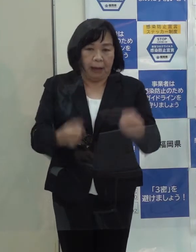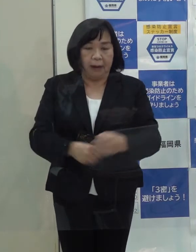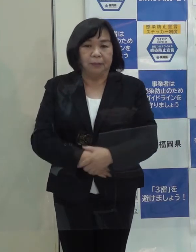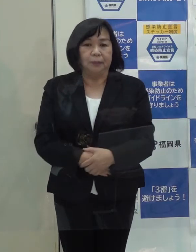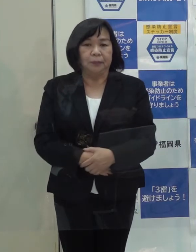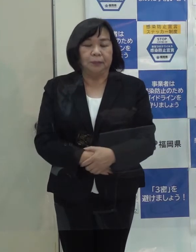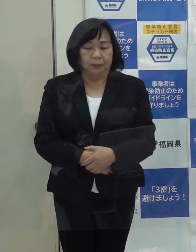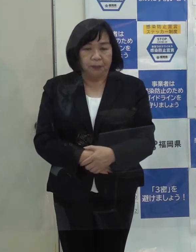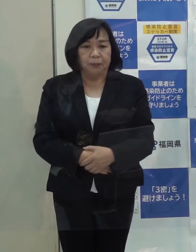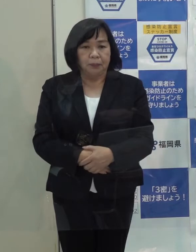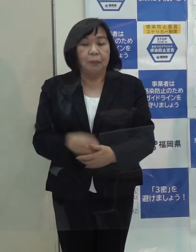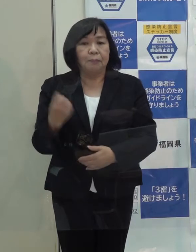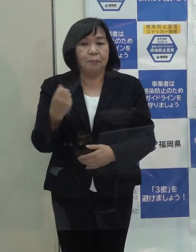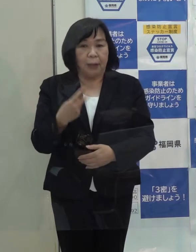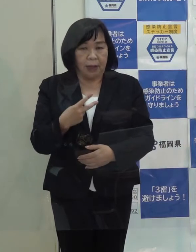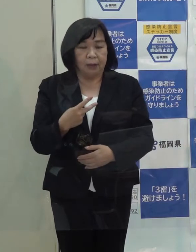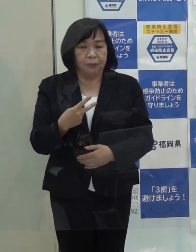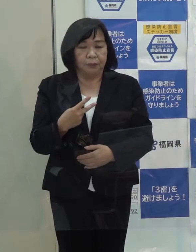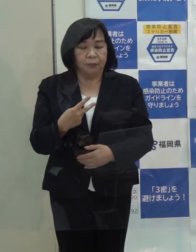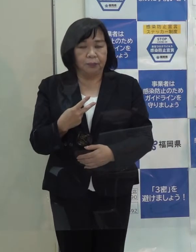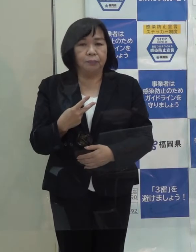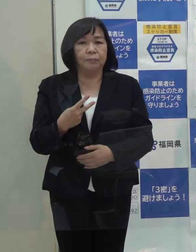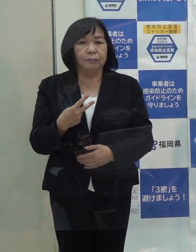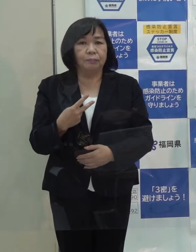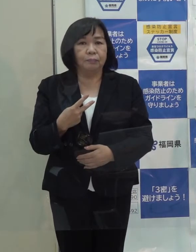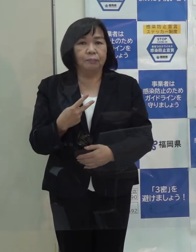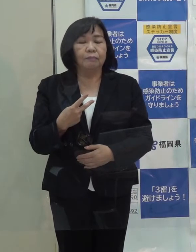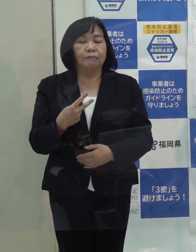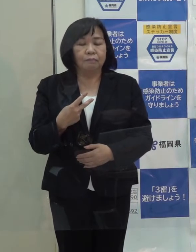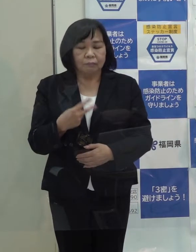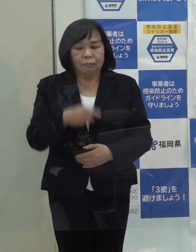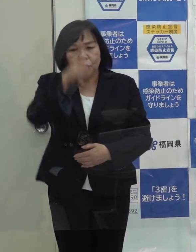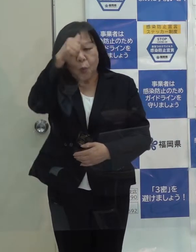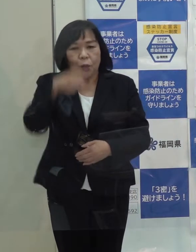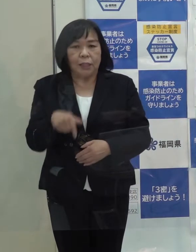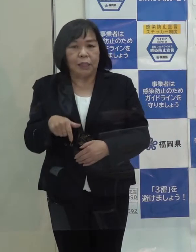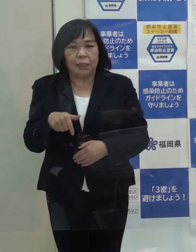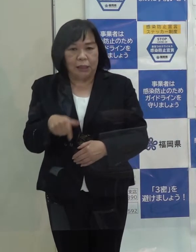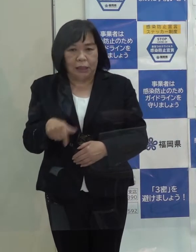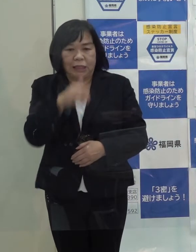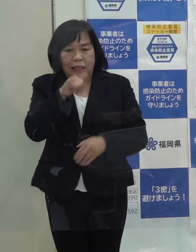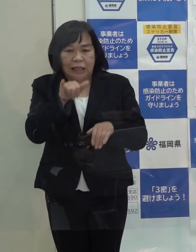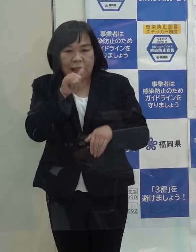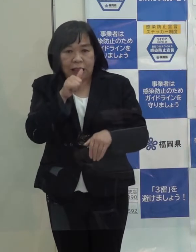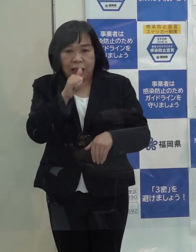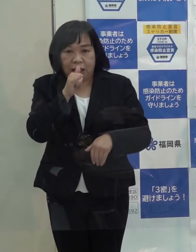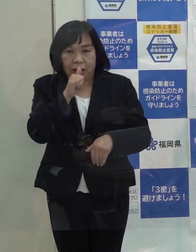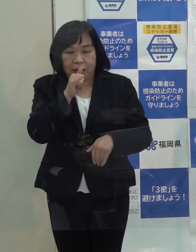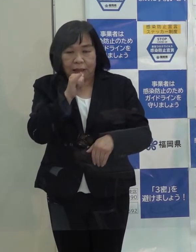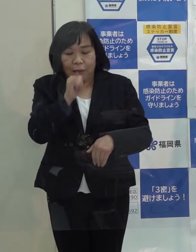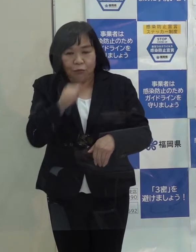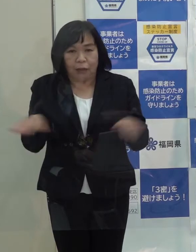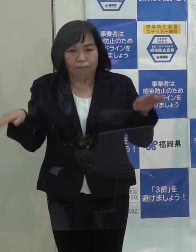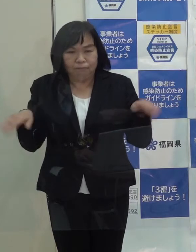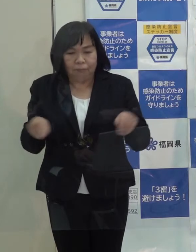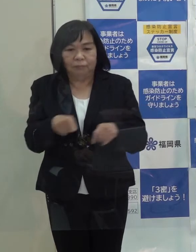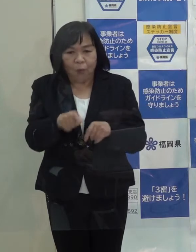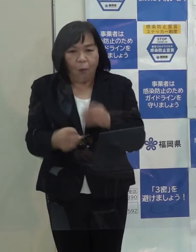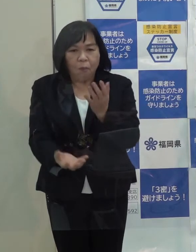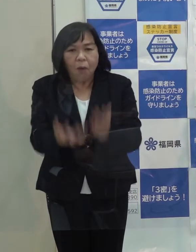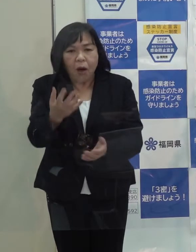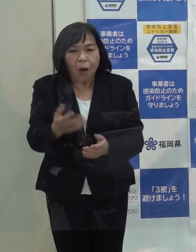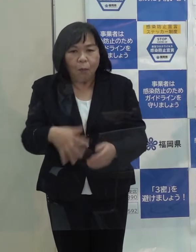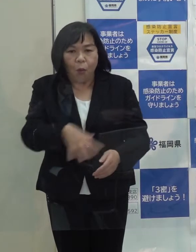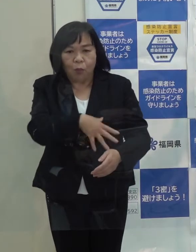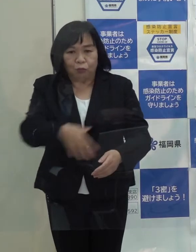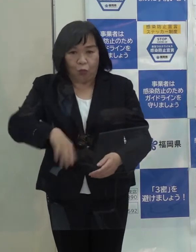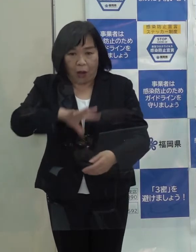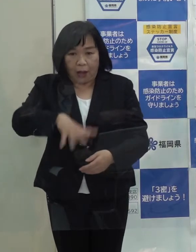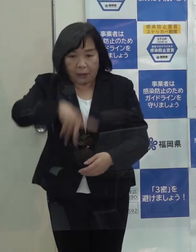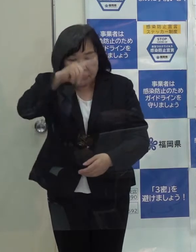また 鳥インフルエンザも県内で初の感染が出たわけです